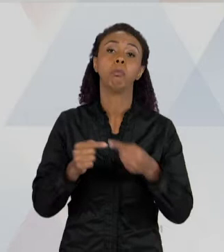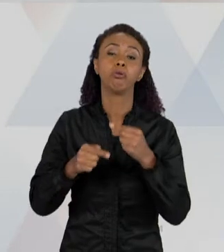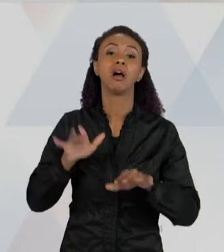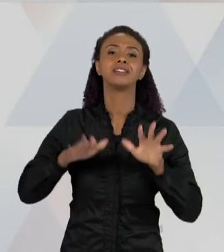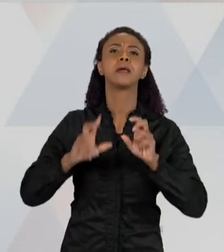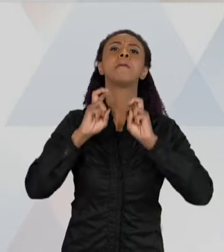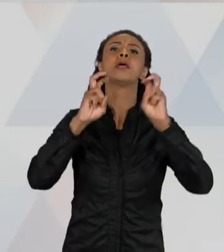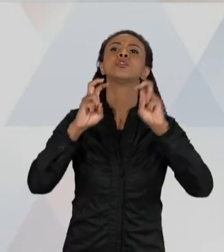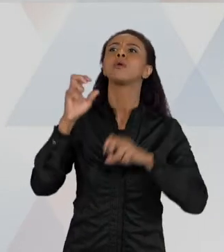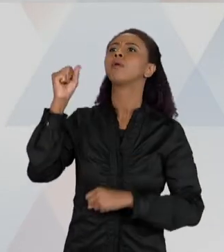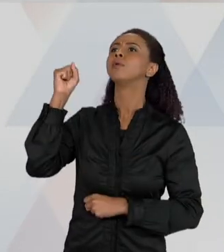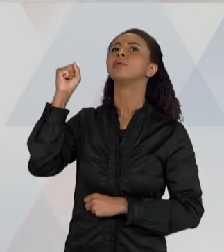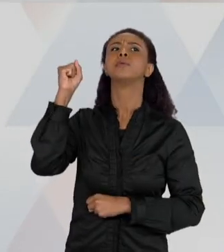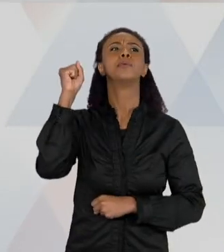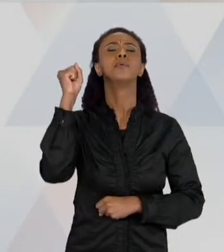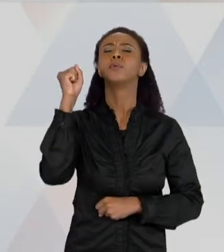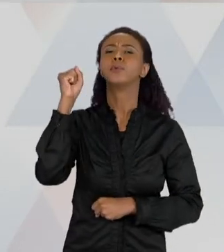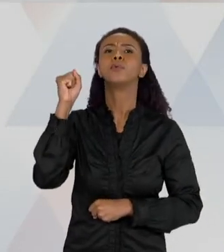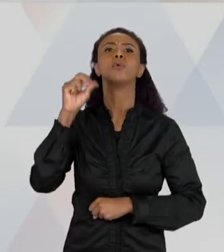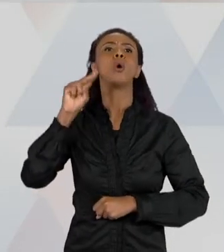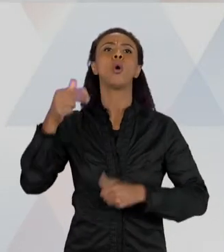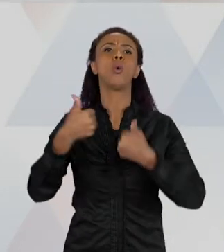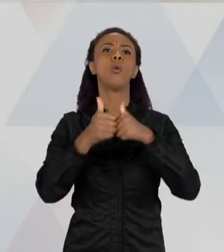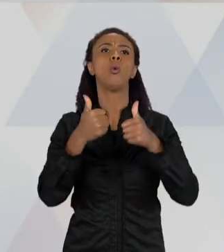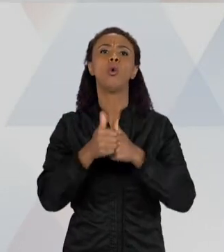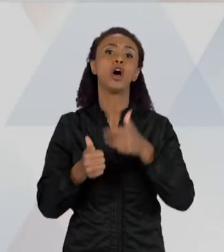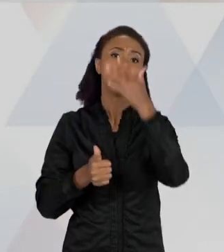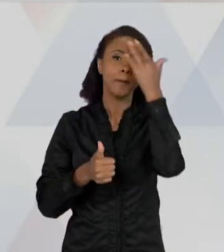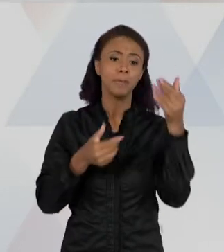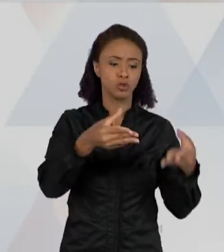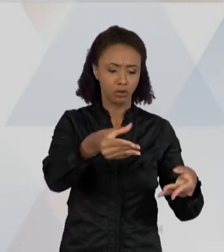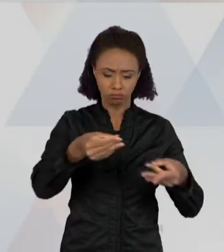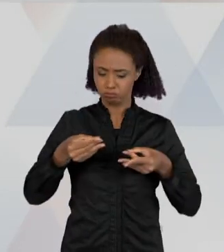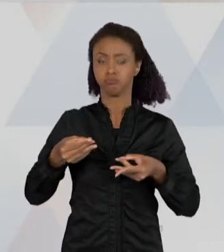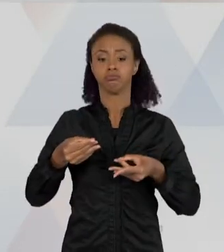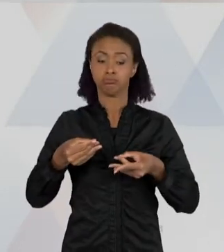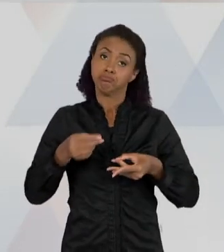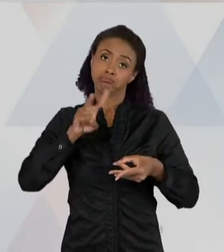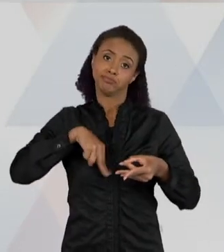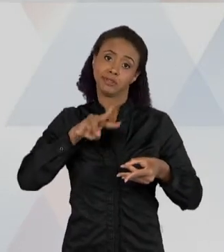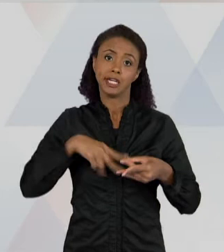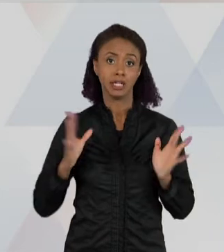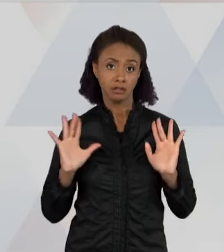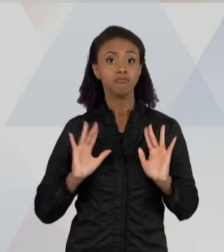NO METRÔ, ESTOU ANDANDO NA RUA, ESTOU ANDANDO DE ÔNIBUS E ALGUÉM ME ENTREGA UM PANFLETO E EU LEIO; EU LEIO TAMBÉM